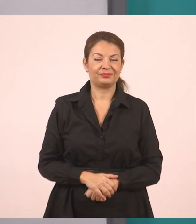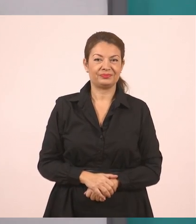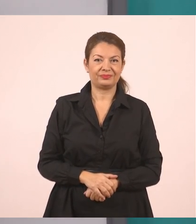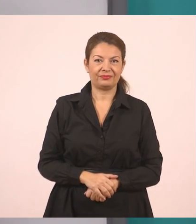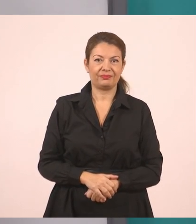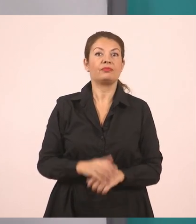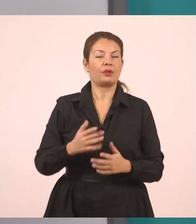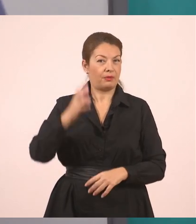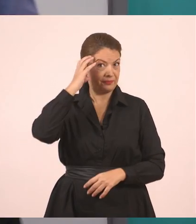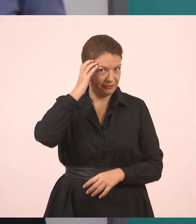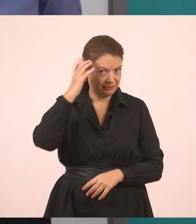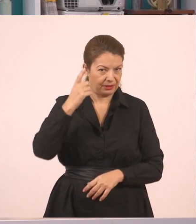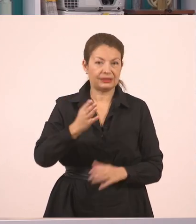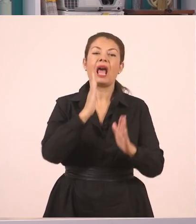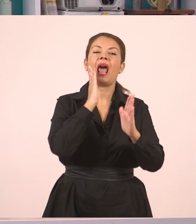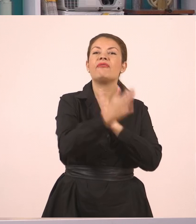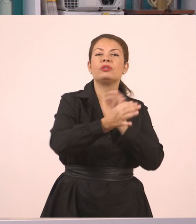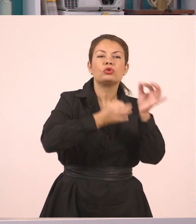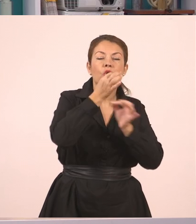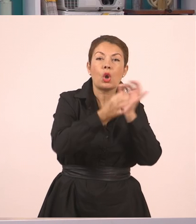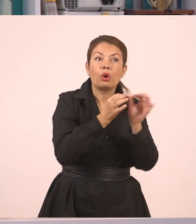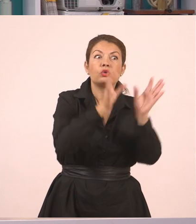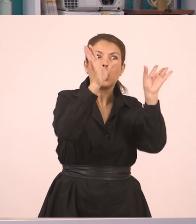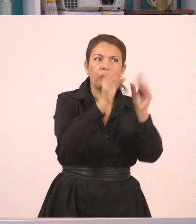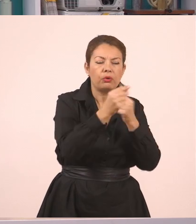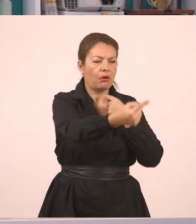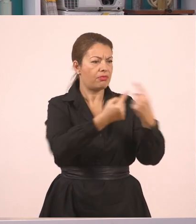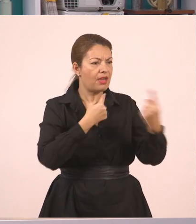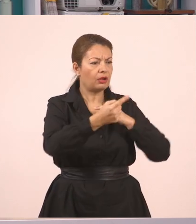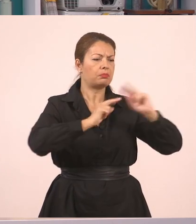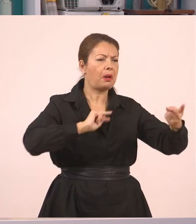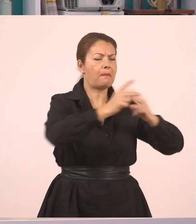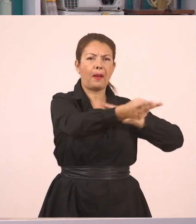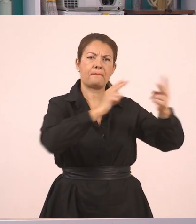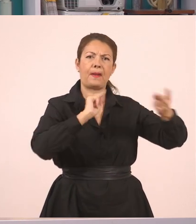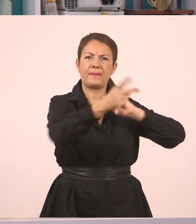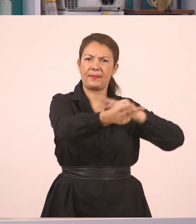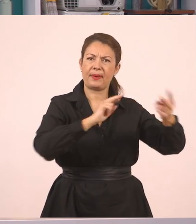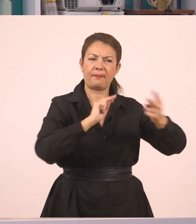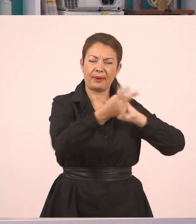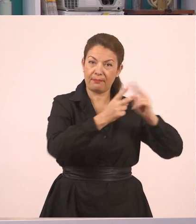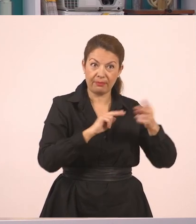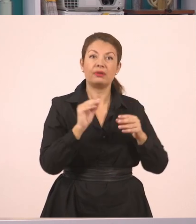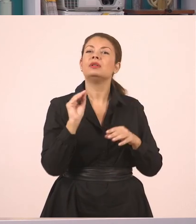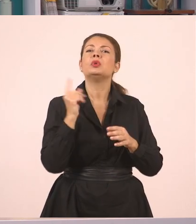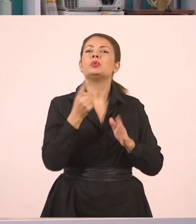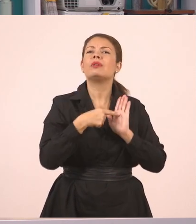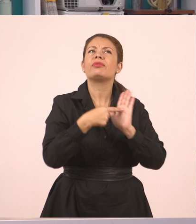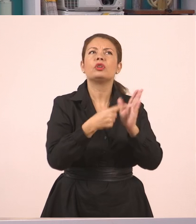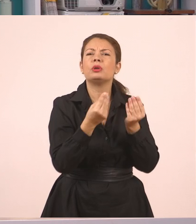Άρα για τον ευθύ λόγο, είναι ο λόγος που είναι άμεσος, ρωτάω, απαντάτε, έχουμε τα εισαγωγικά και την παύλα του διαλόγου.